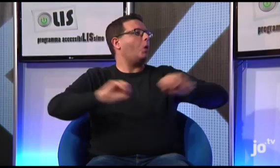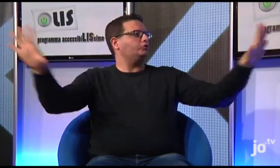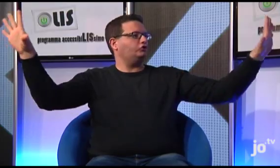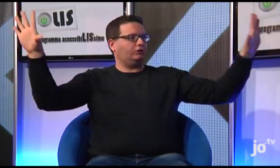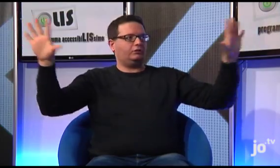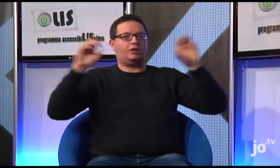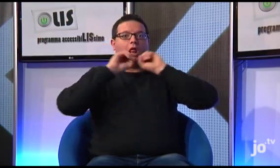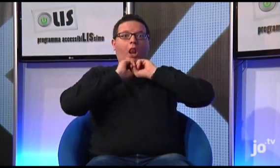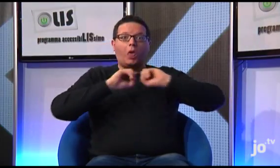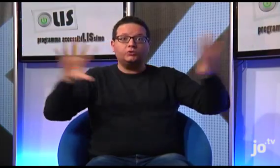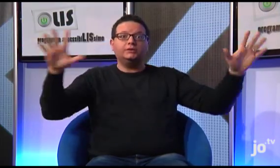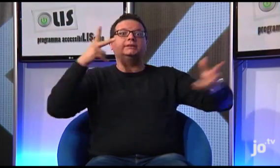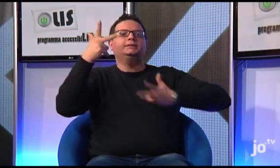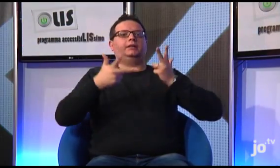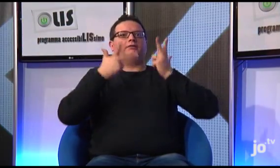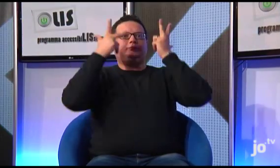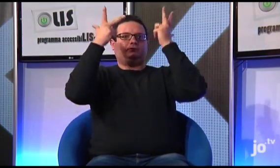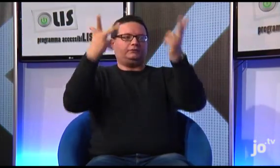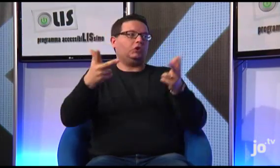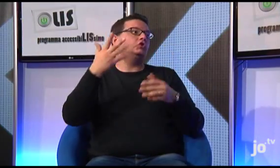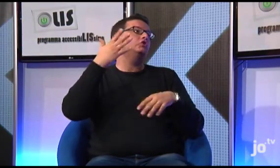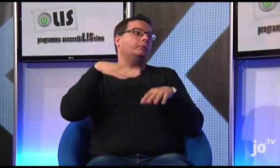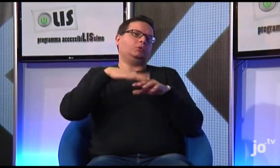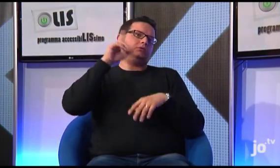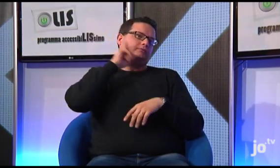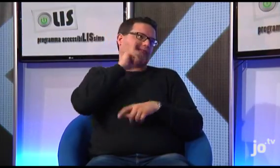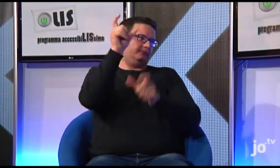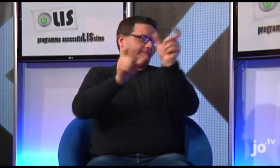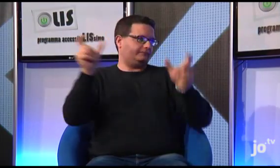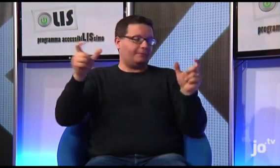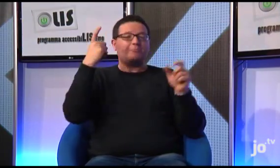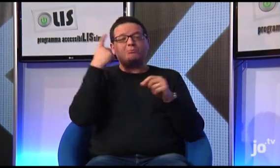attraverso la LIS, è stato possibile portare luce soprattutto alle persone sorde, perché in passato i sacerdoti,